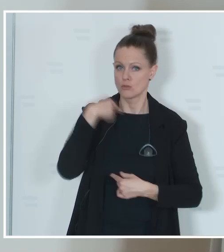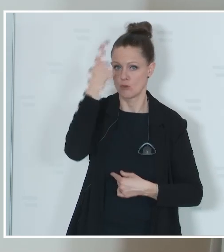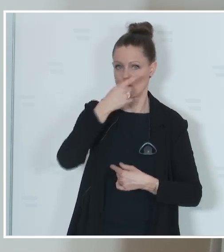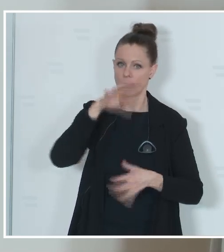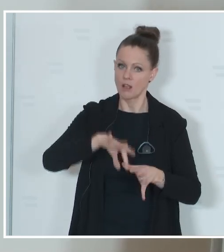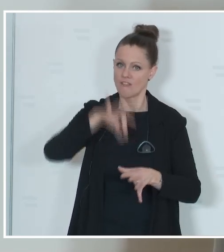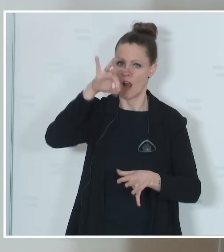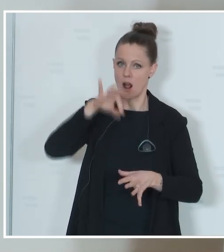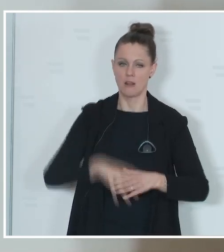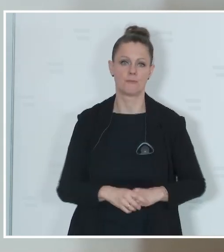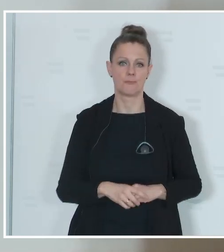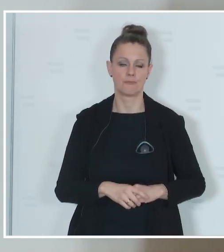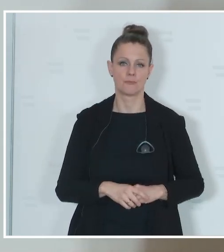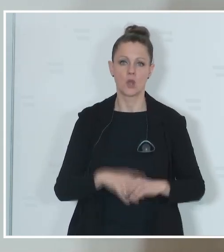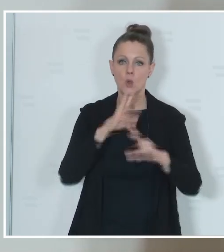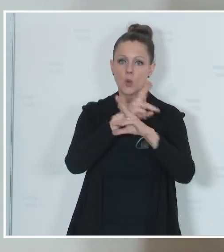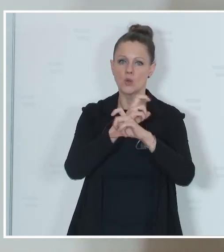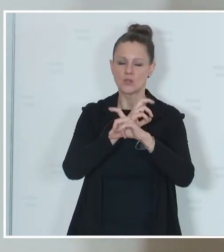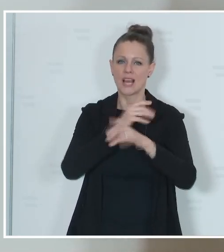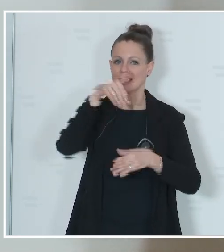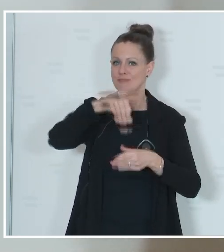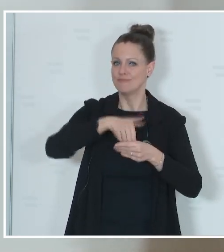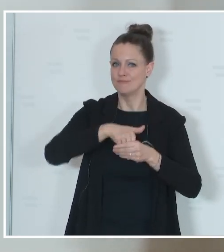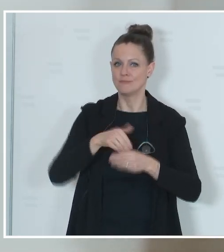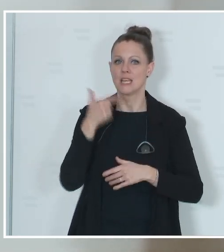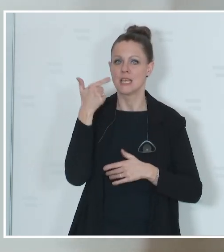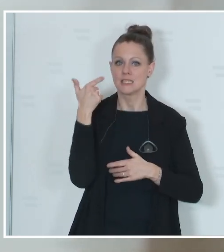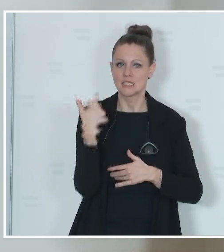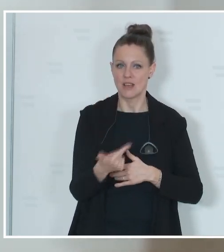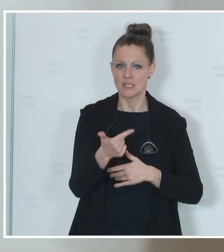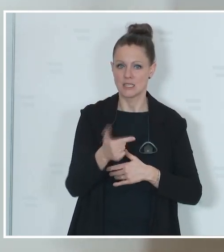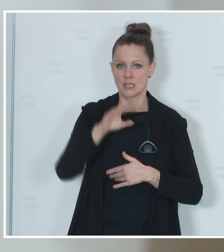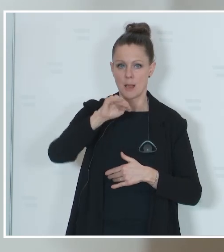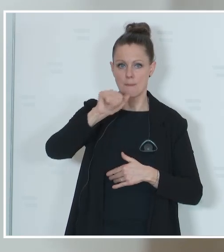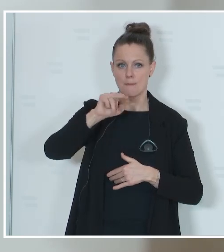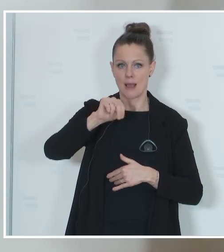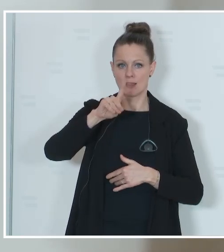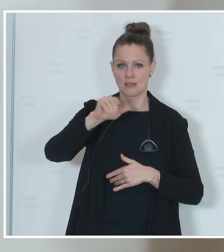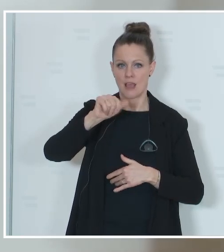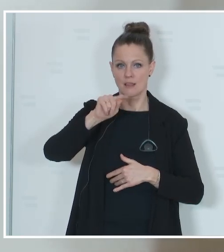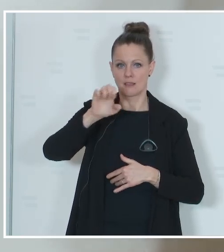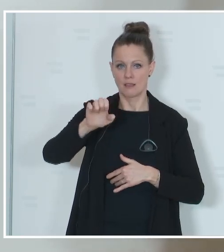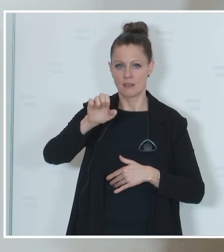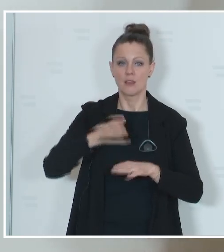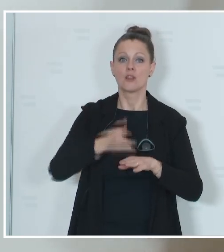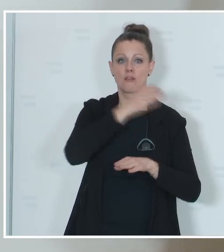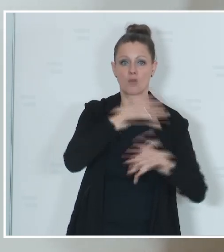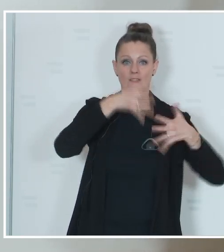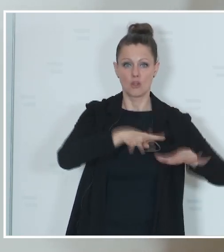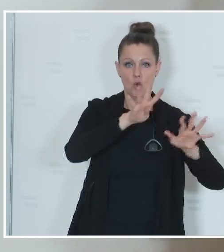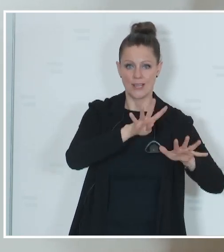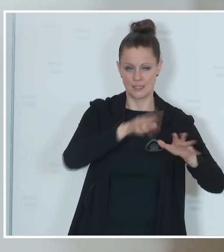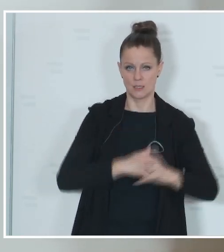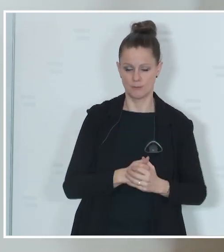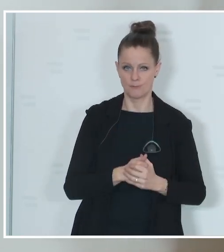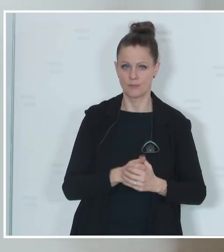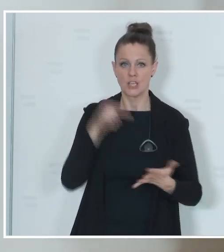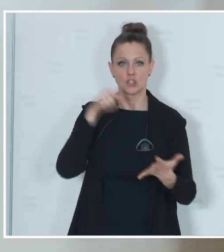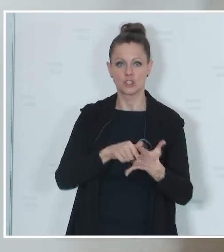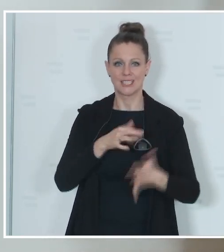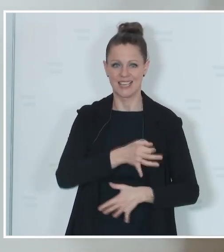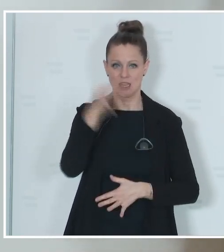Auf Österreich entfallen nunmehr 20 Mandate statt bisher 19 Mandate. Und der Stichtag für diese Wahl